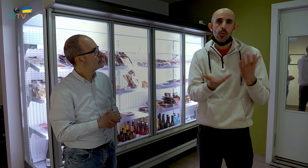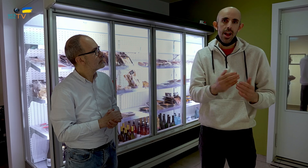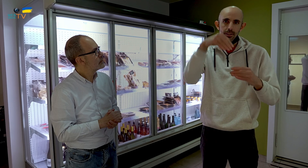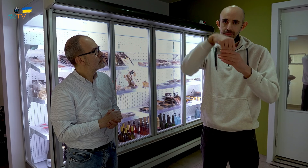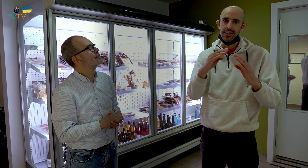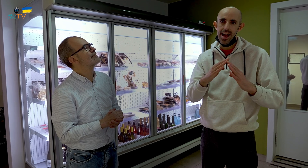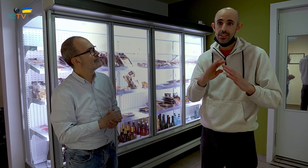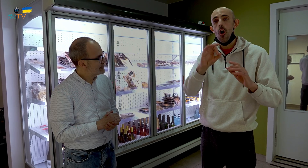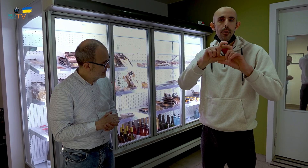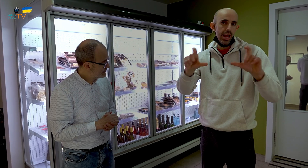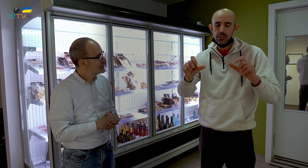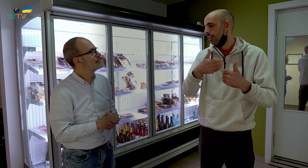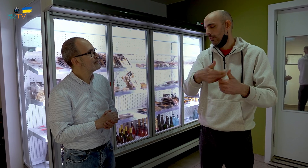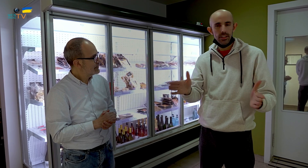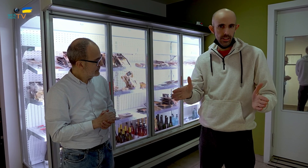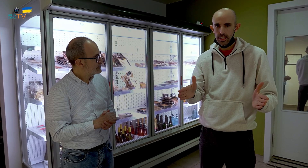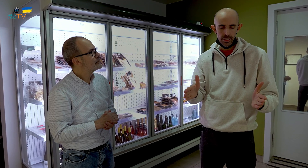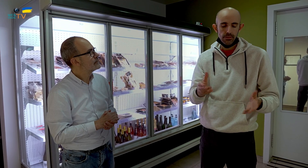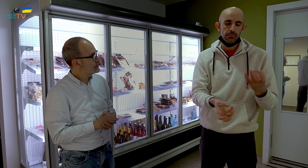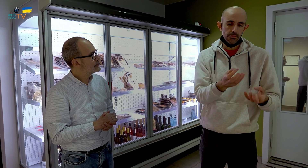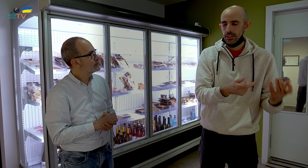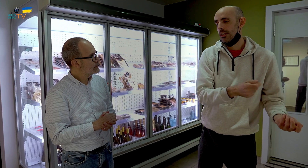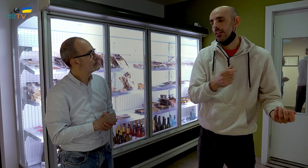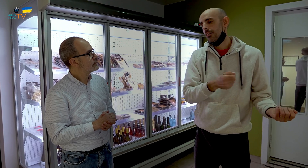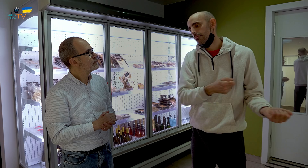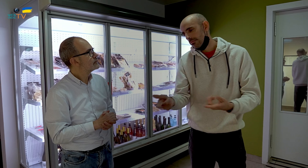en una empresa o en cualquier sitio. Se cocina y se sirve. También lo hacemos, sí.